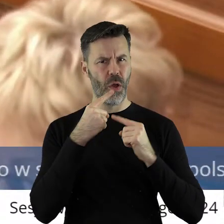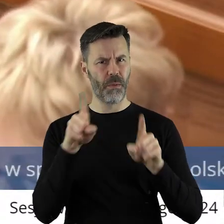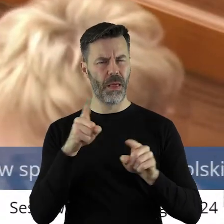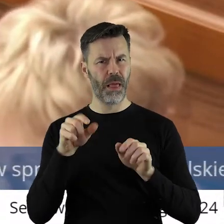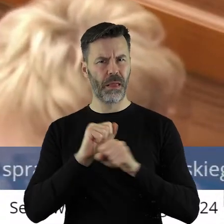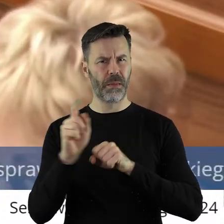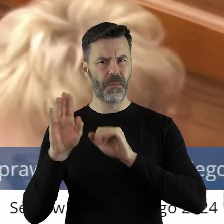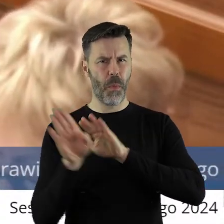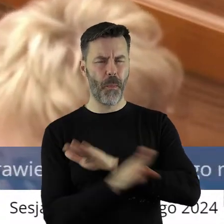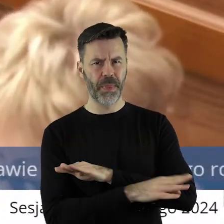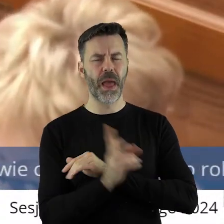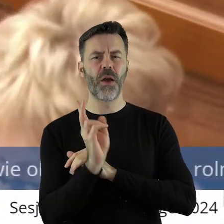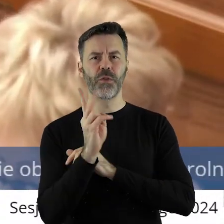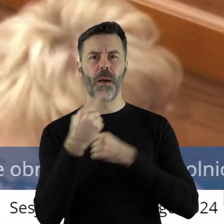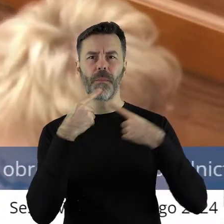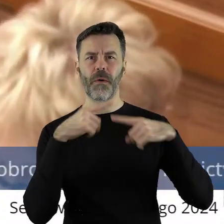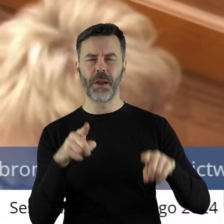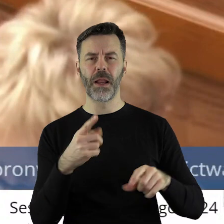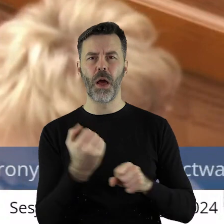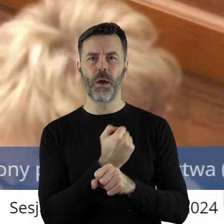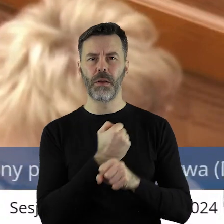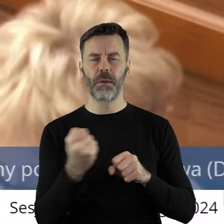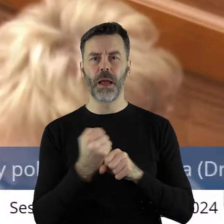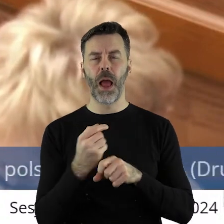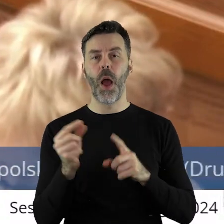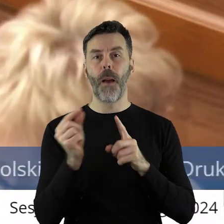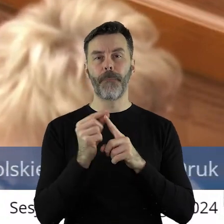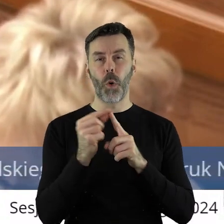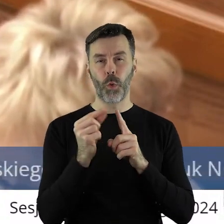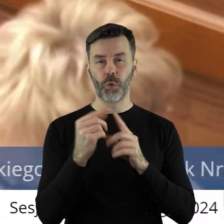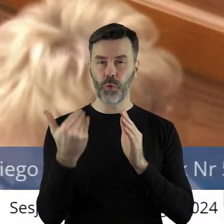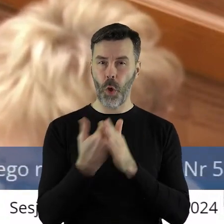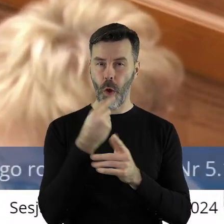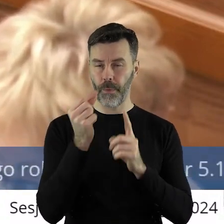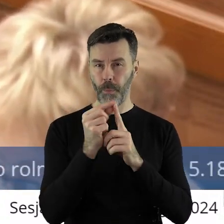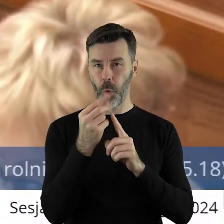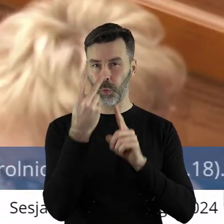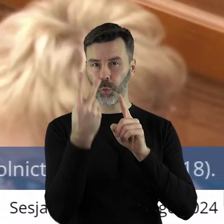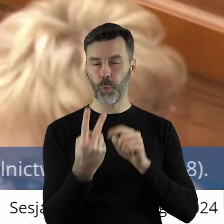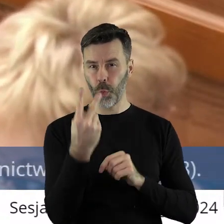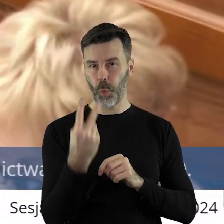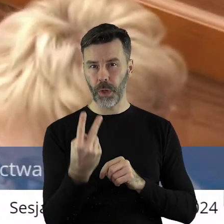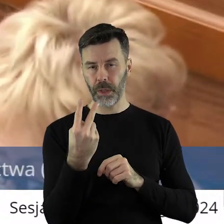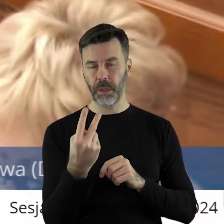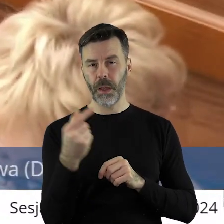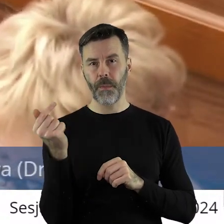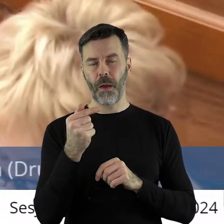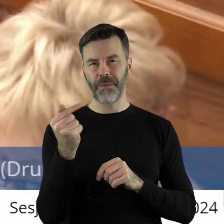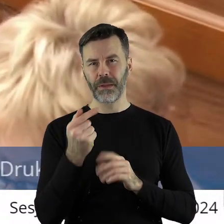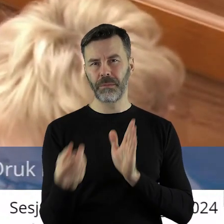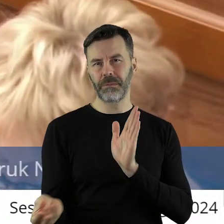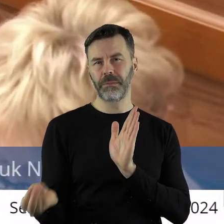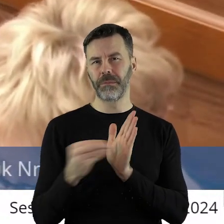która została pominięta. Otóż uważam, że w pkt 2, znaczy nowym pkt 2 tego paragrafu,